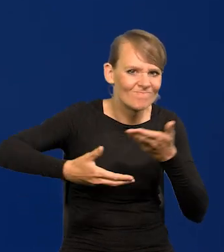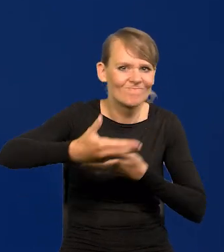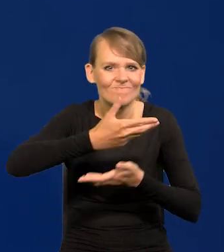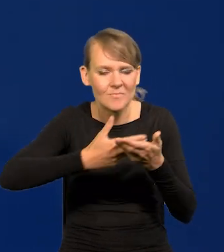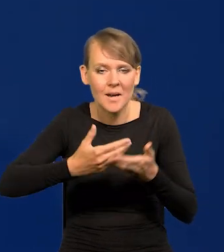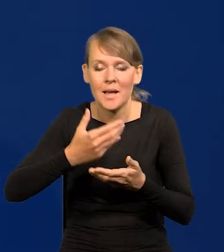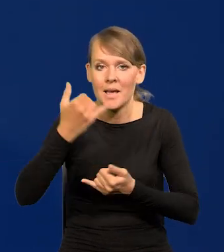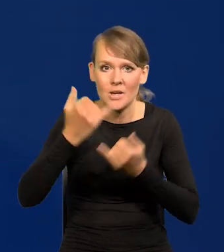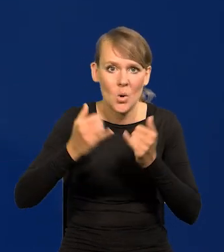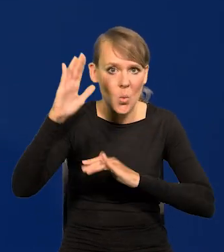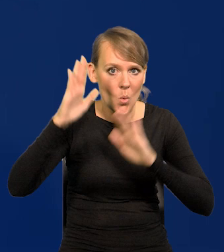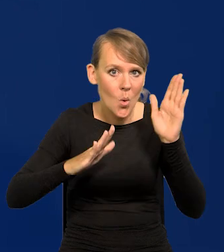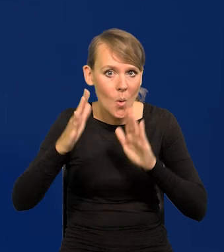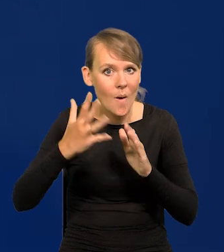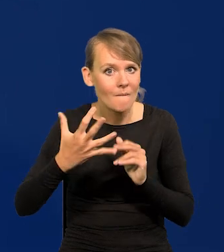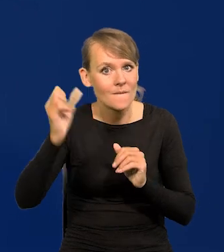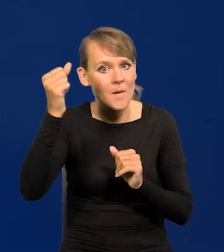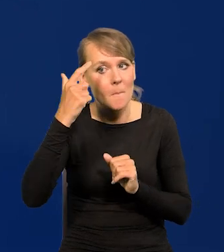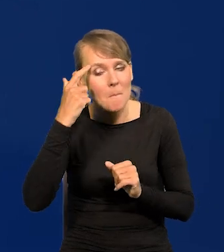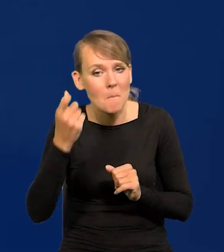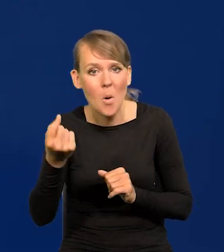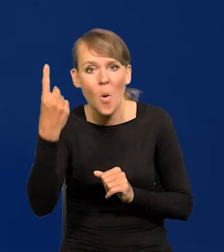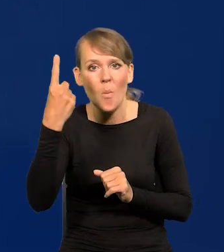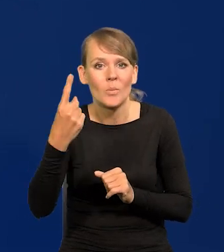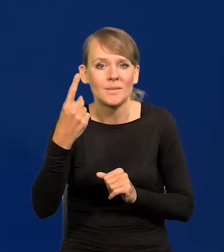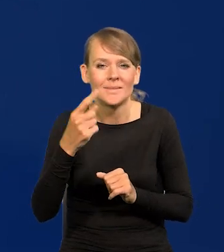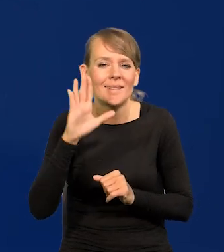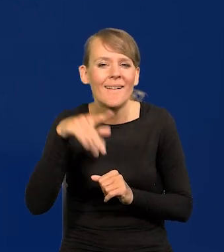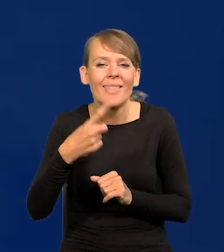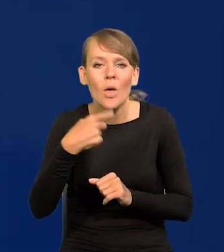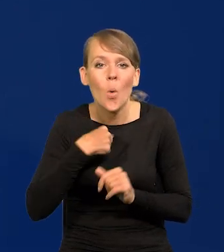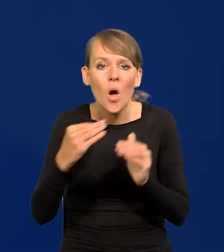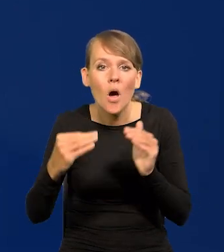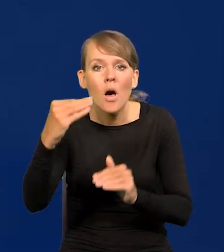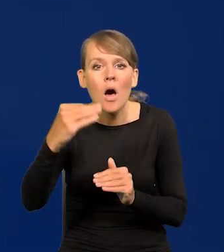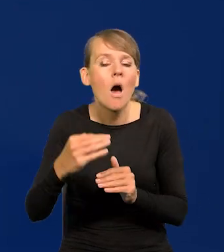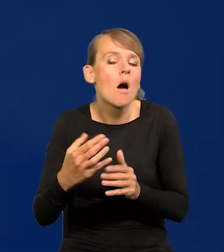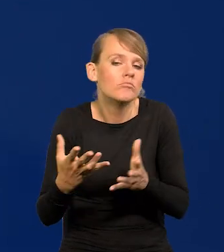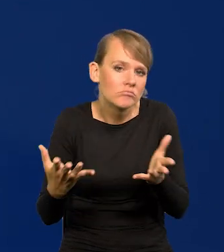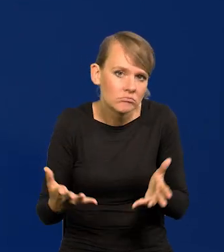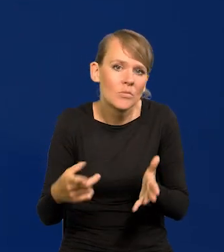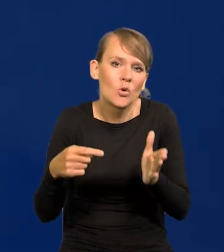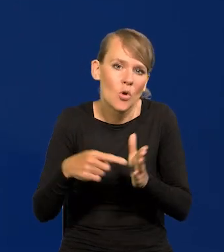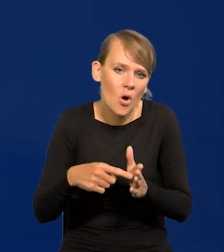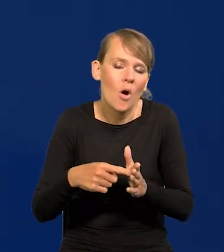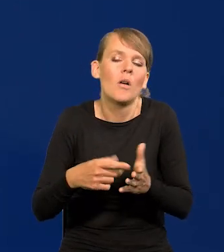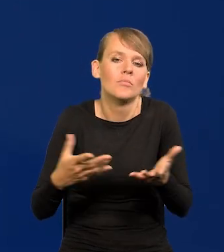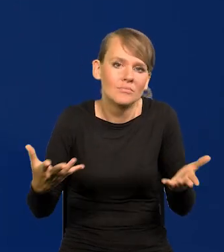Jeśli w głosowaniu zwycięża koncepcja chociażby jednym głosem, to to jest stanowisko Rady Polityki Pieniężnej.